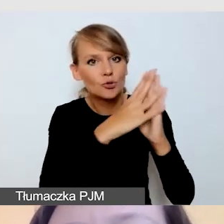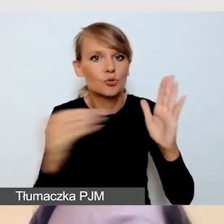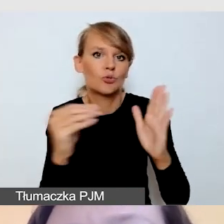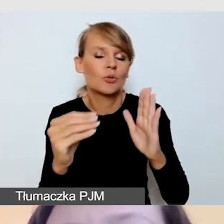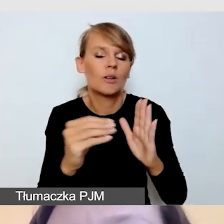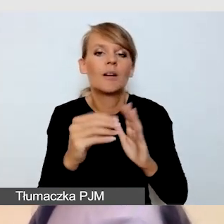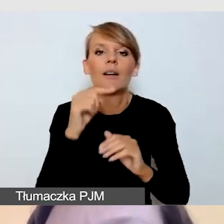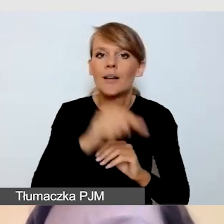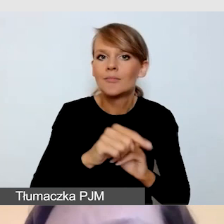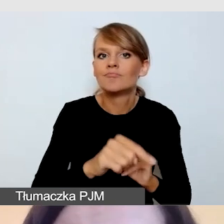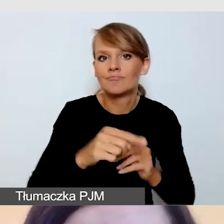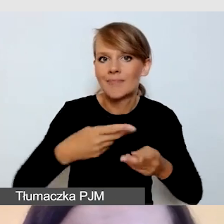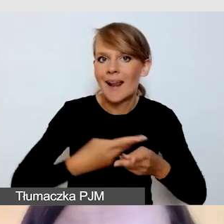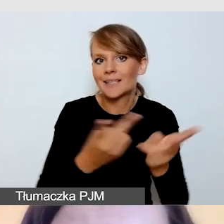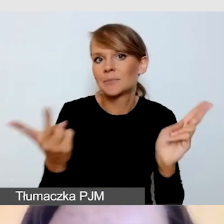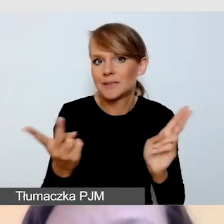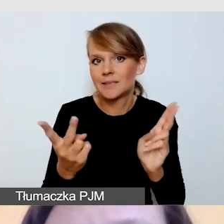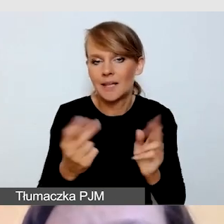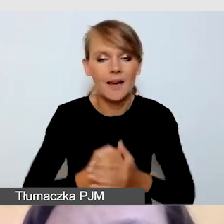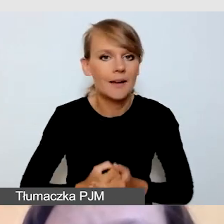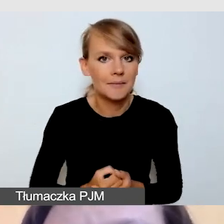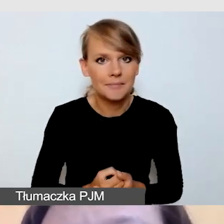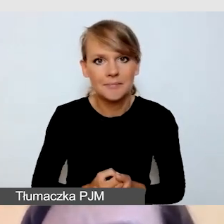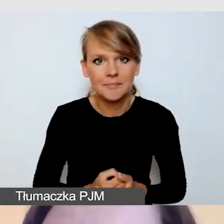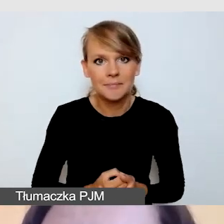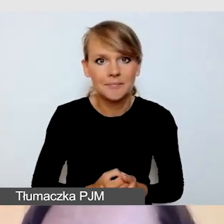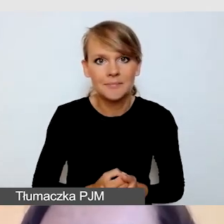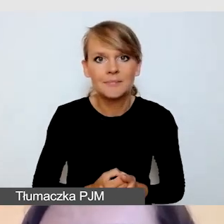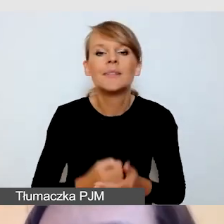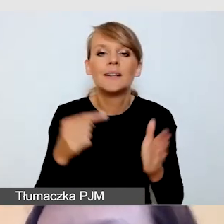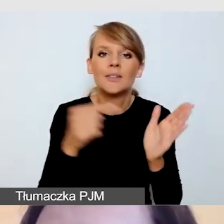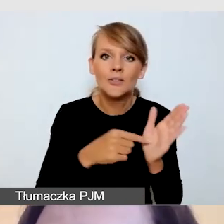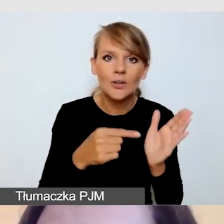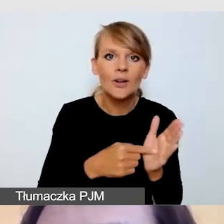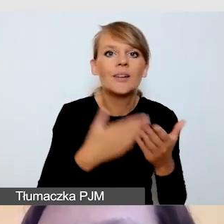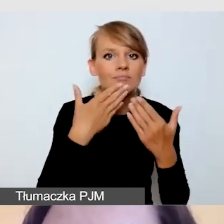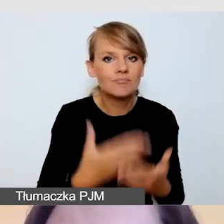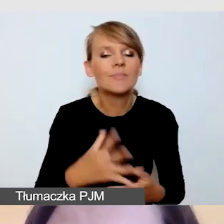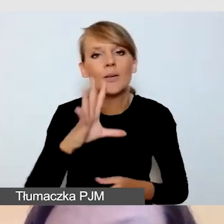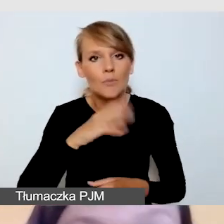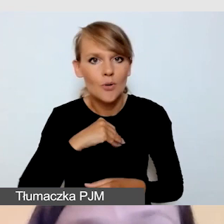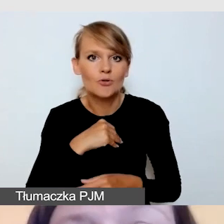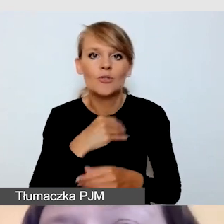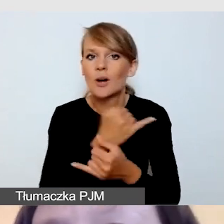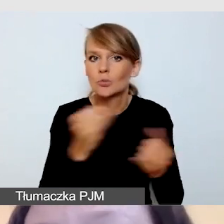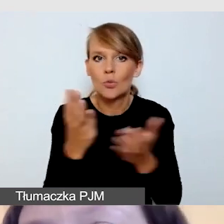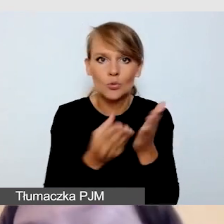taką, która pozwala nam dodać wszystkie usługi. Na chwilę zapominamy,